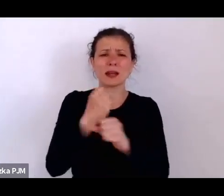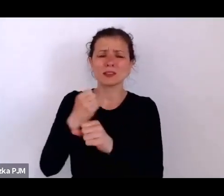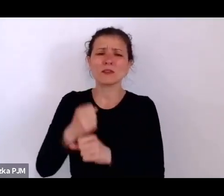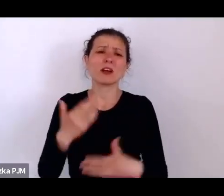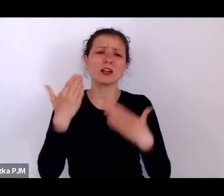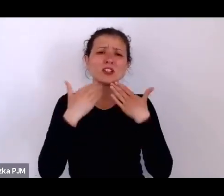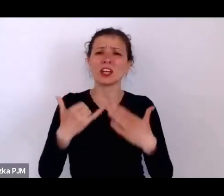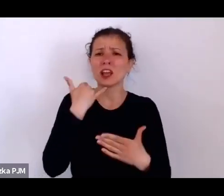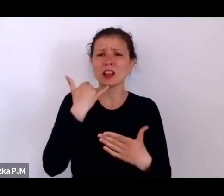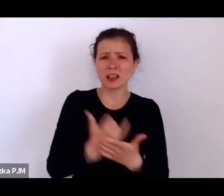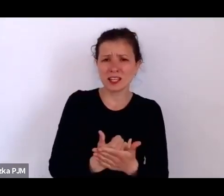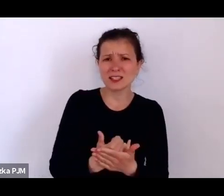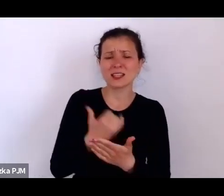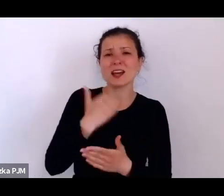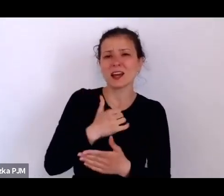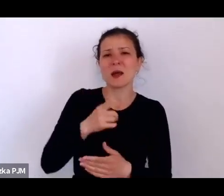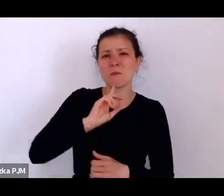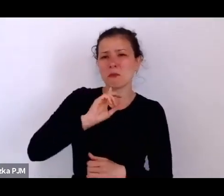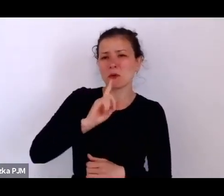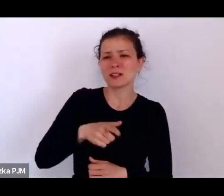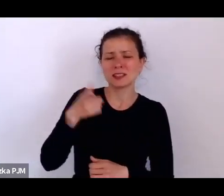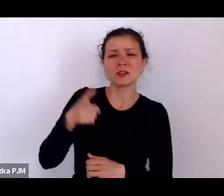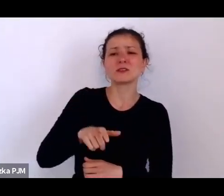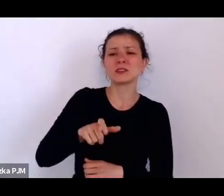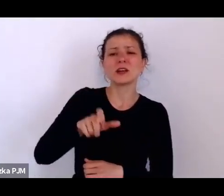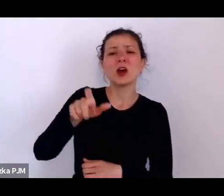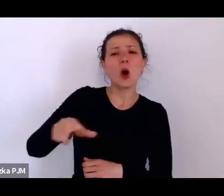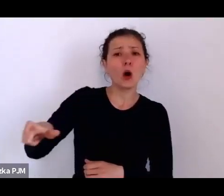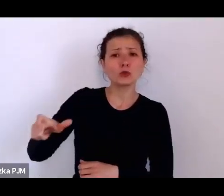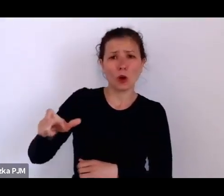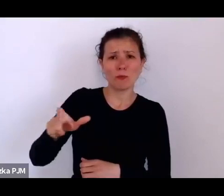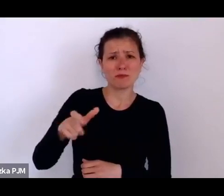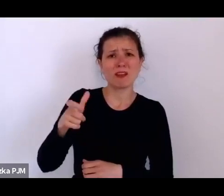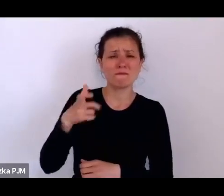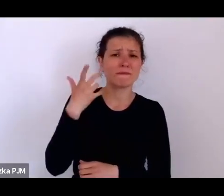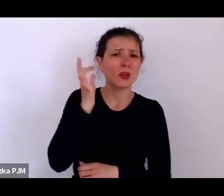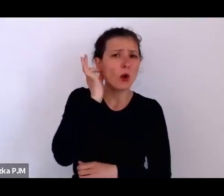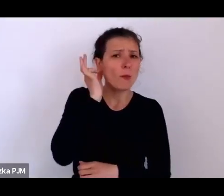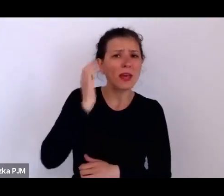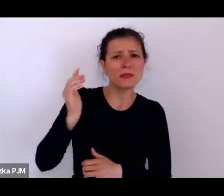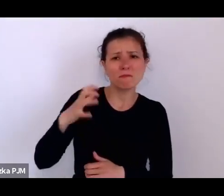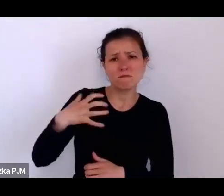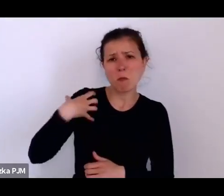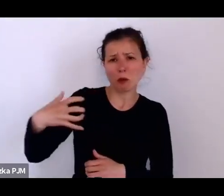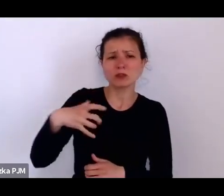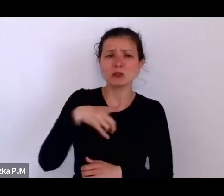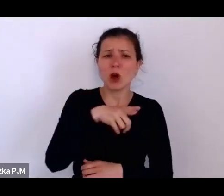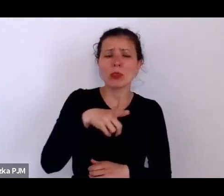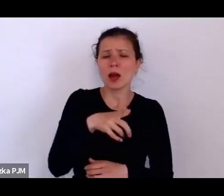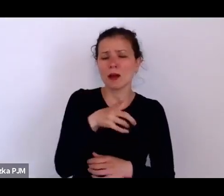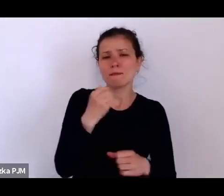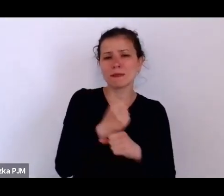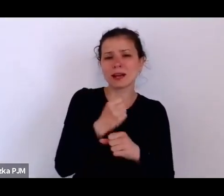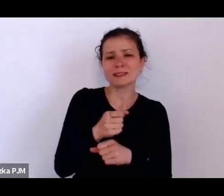możemy prześledzić mniej więcej jak ta jej praca wyglądała, natomiast trafiła w końcu do jednego domu